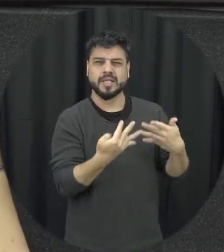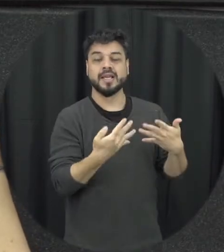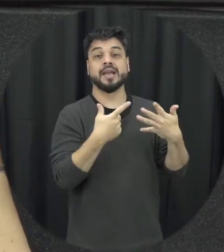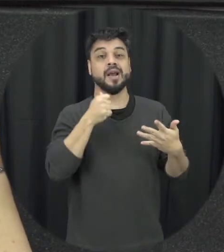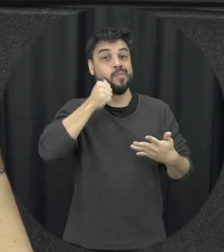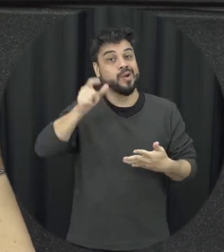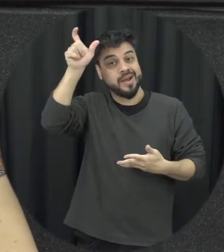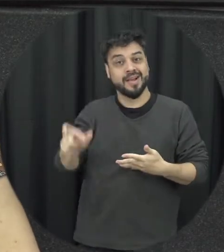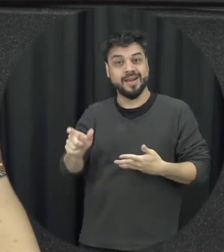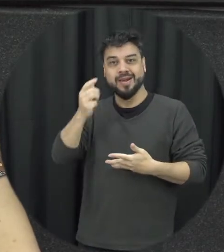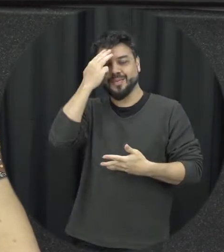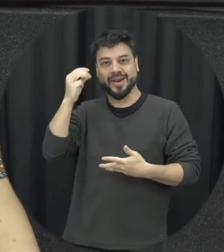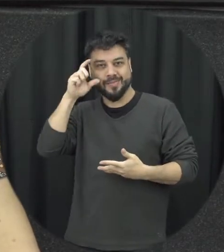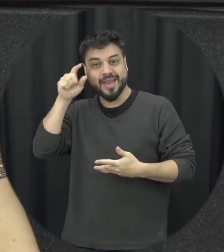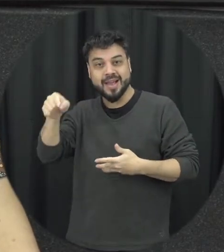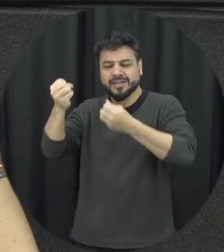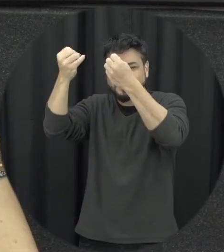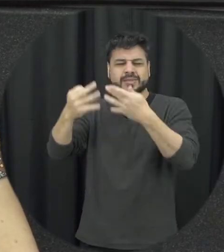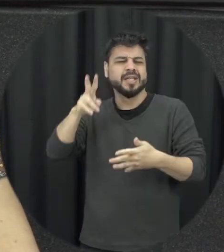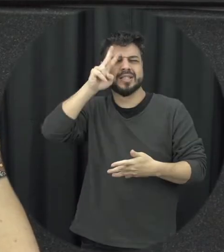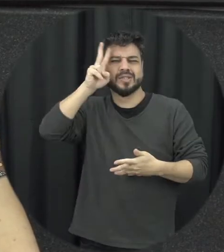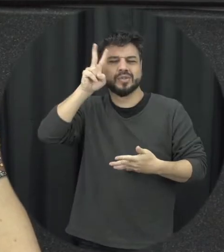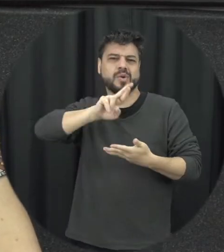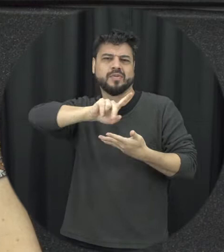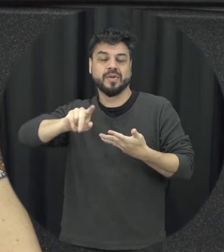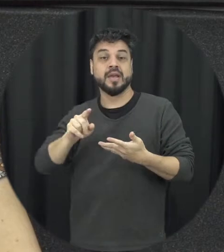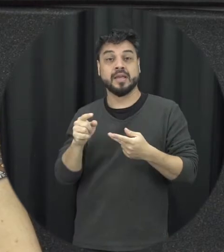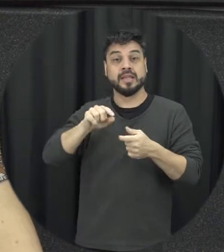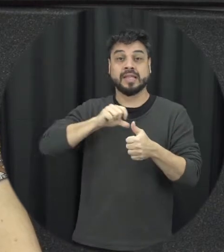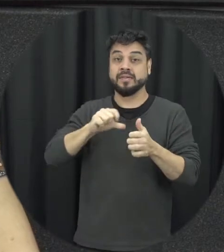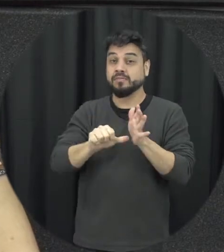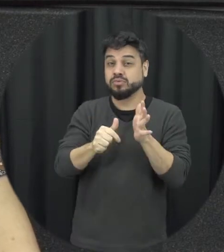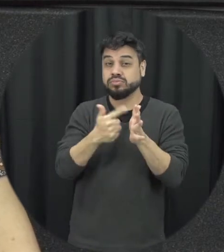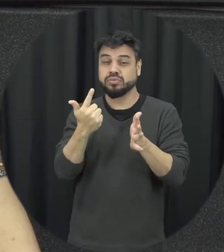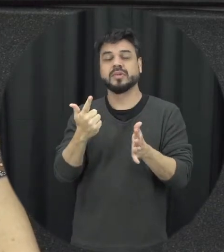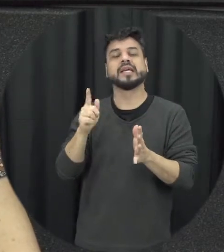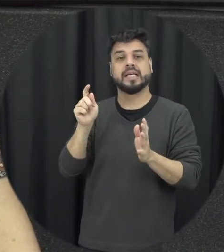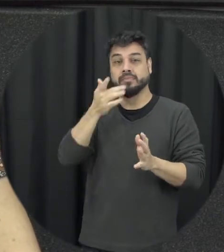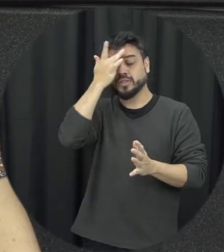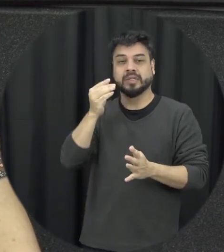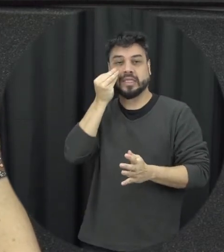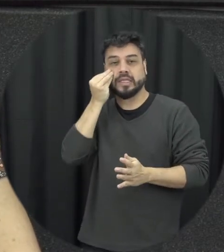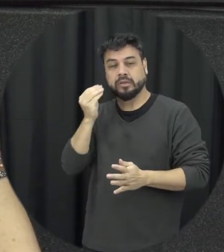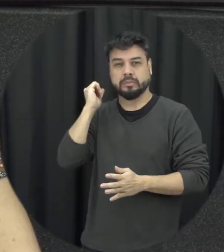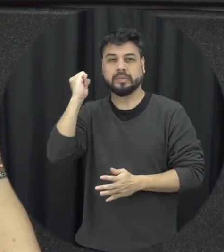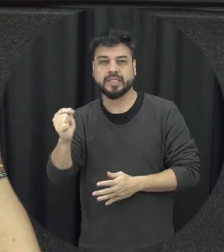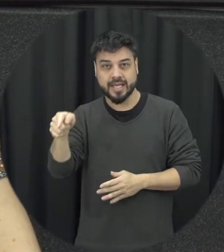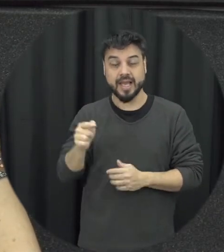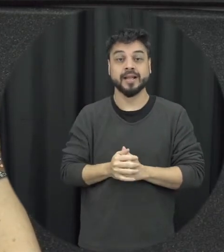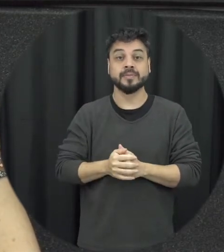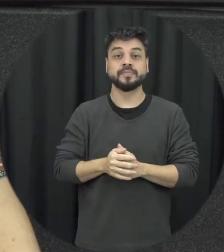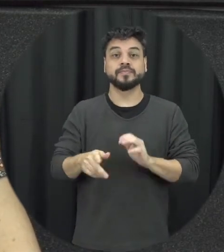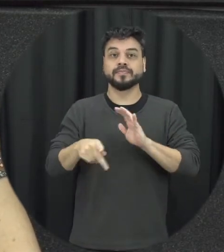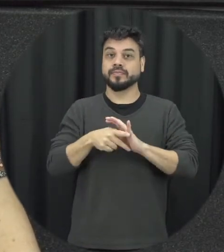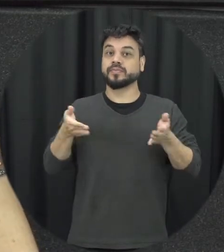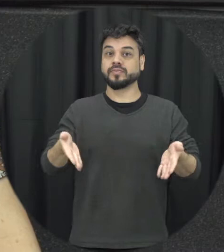melhor que ela para contar as duas tentativas de assassinato e que hoje a gente pode dizer que era